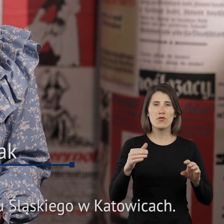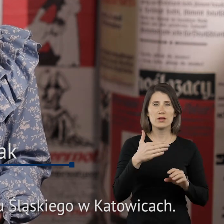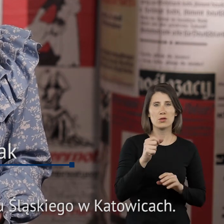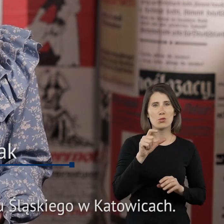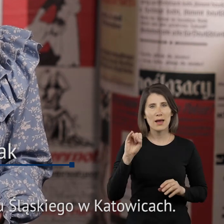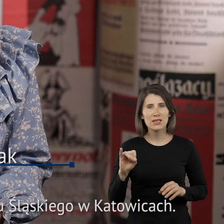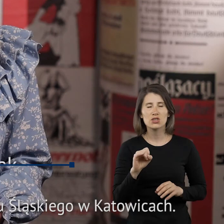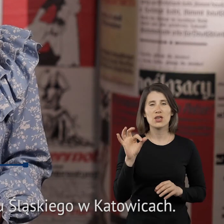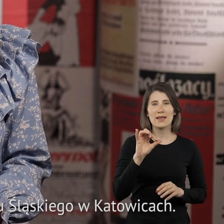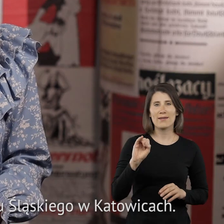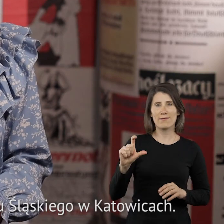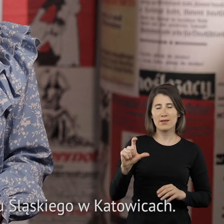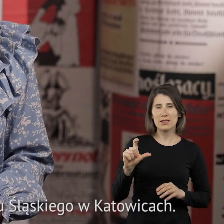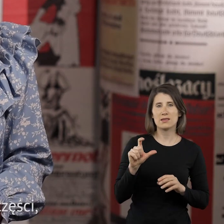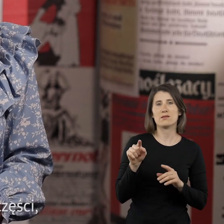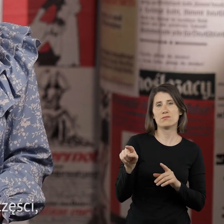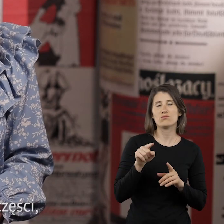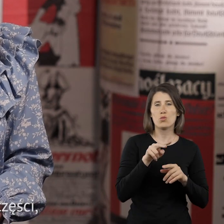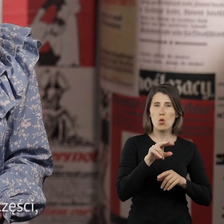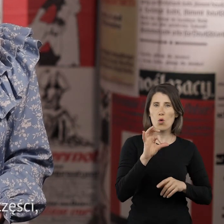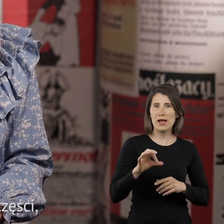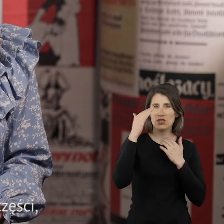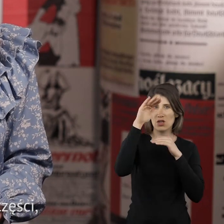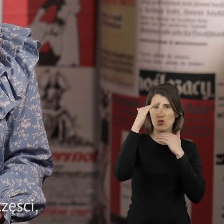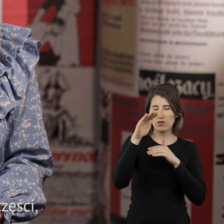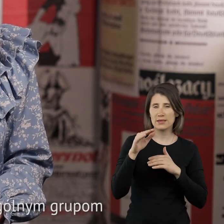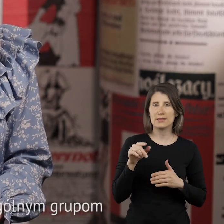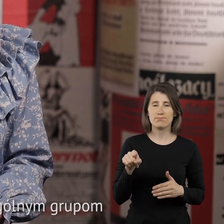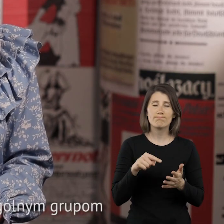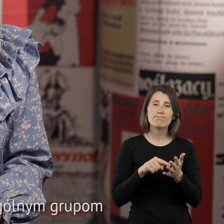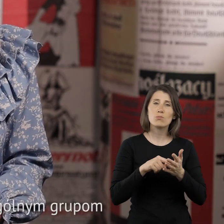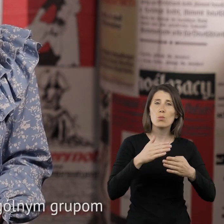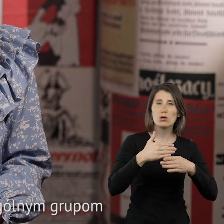Śląskiego w Katowicach. Pakiet składa się z czterech części. Każda z nich poświęcona jest